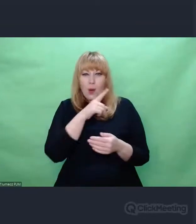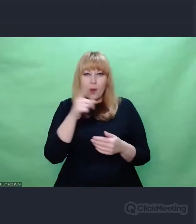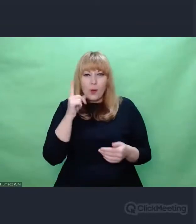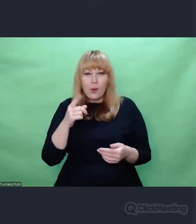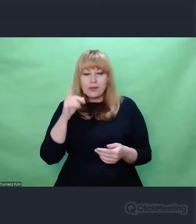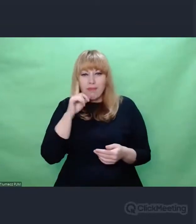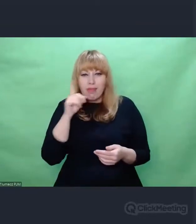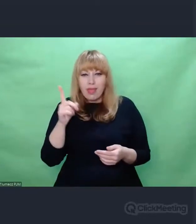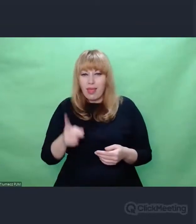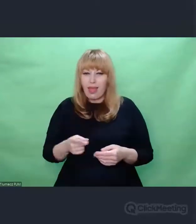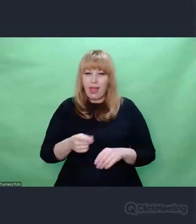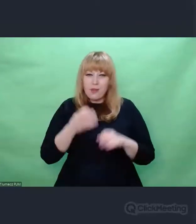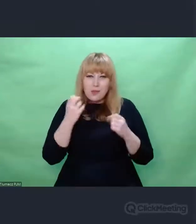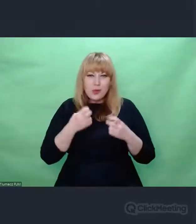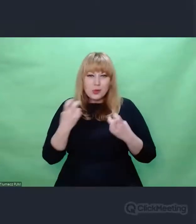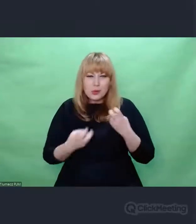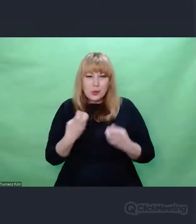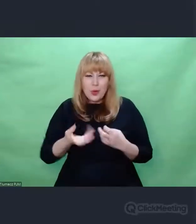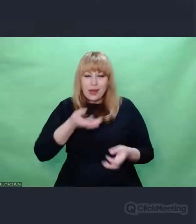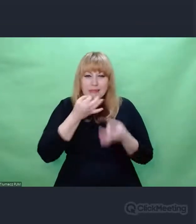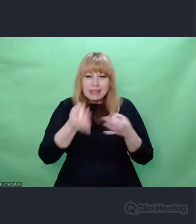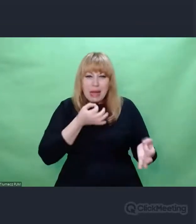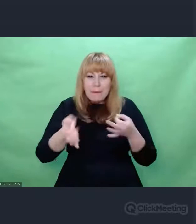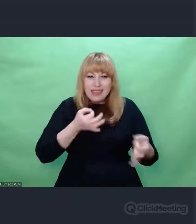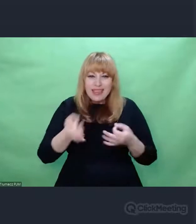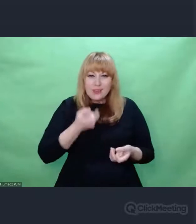I nagle znajduje się coś co jest dla nich punktem oparcia.